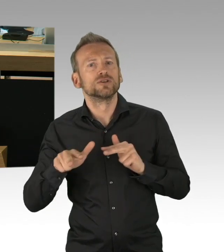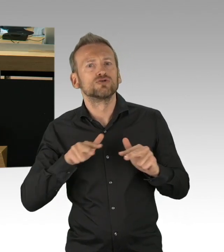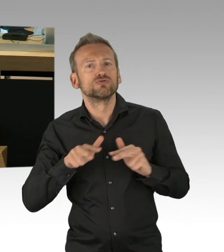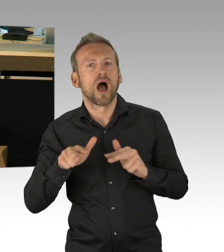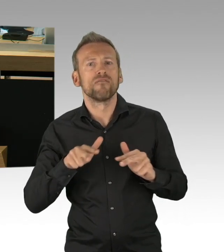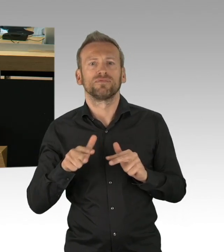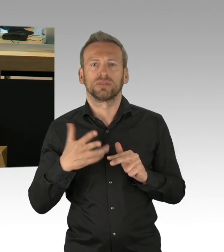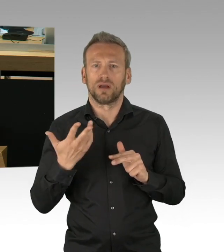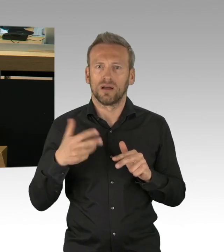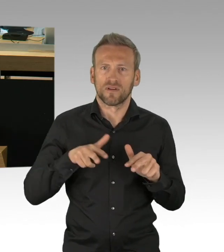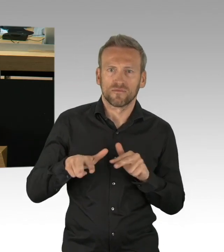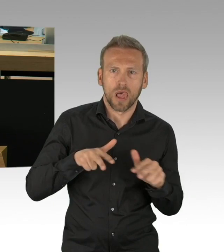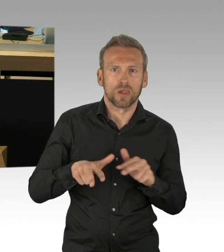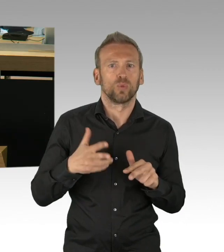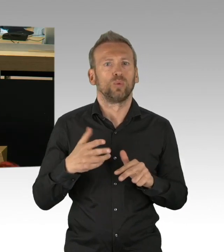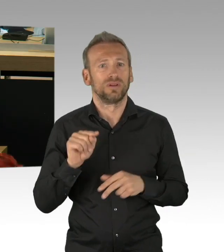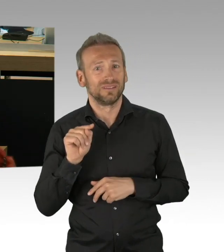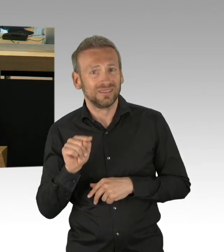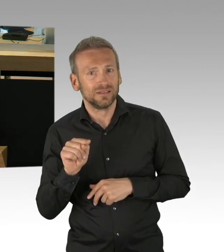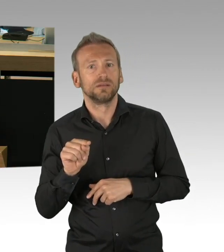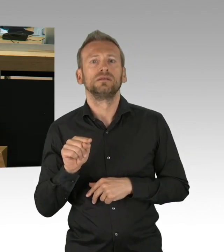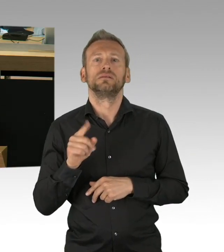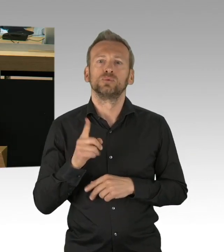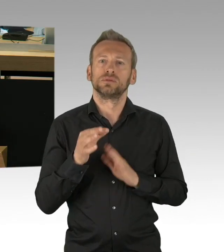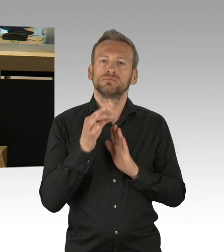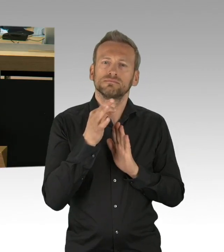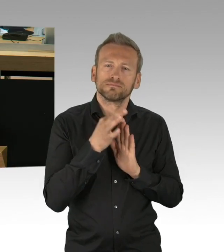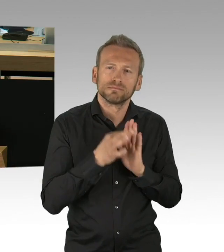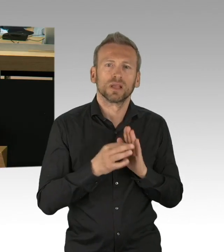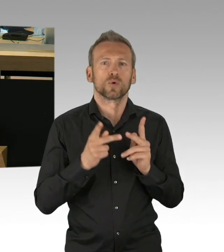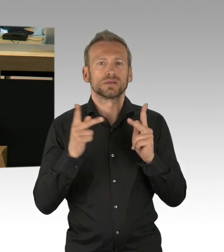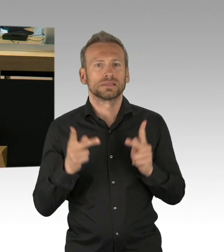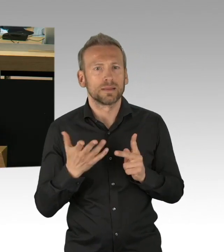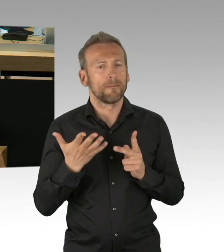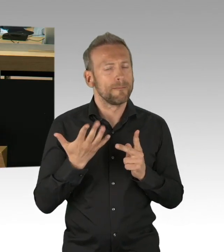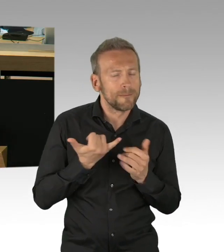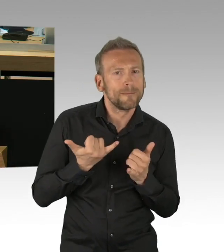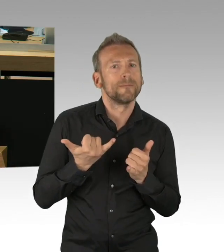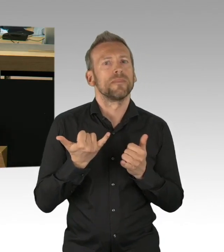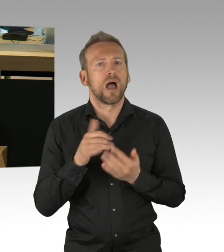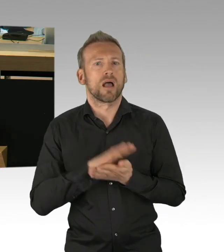und auch im Gesundheitswesen und genau deswegen, meine sehr geehrten Damen und Herren, danke ich der Bundesregierung, dem Bundesarbeitsminister,